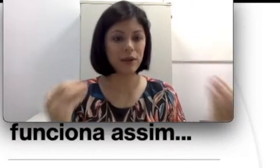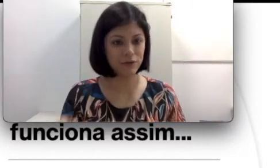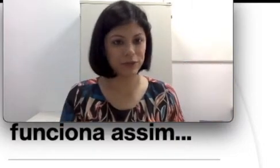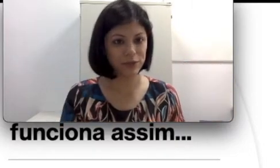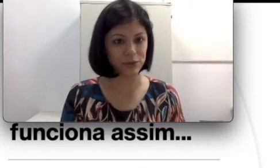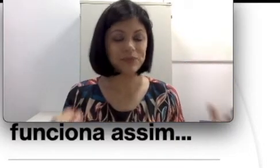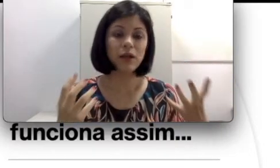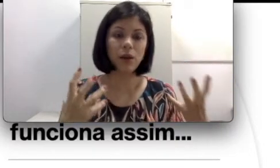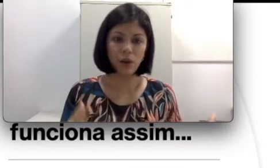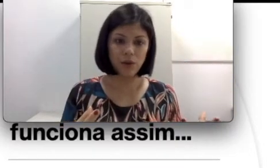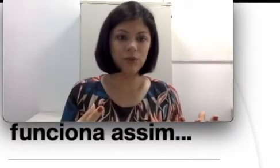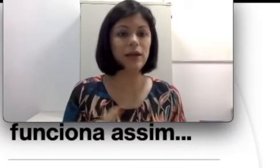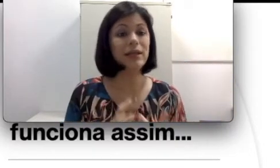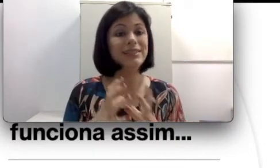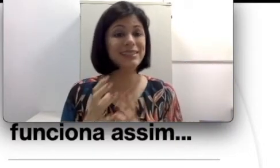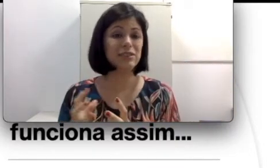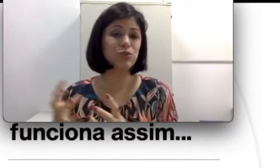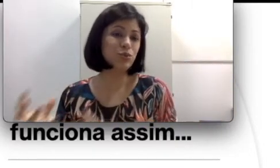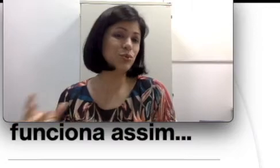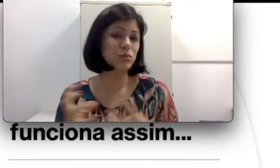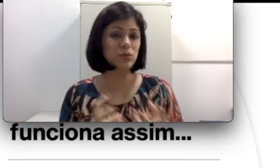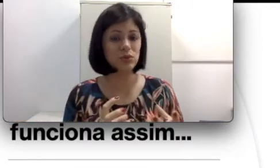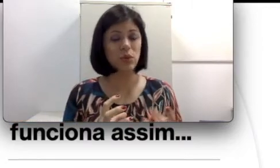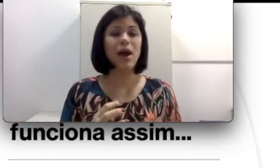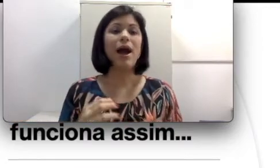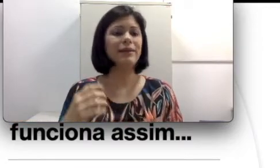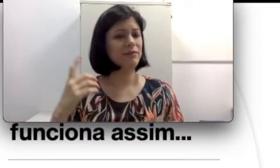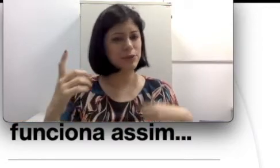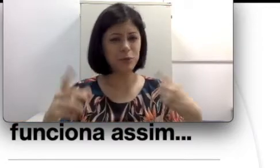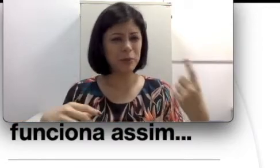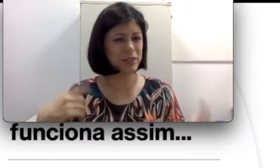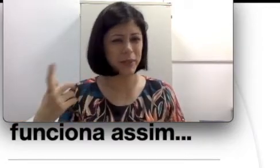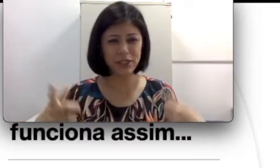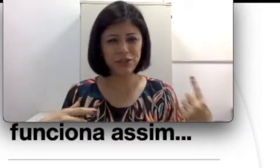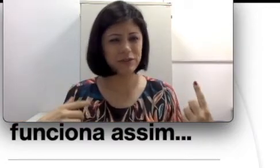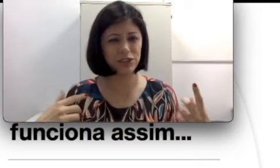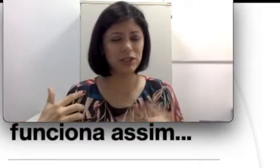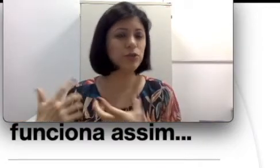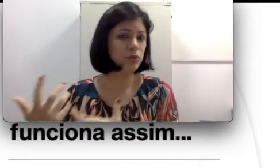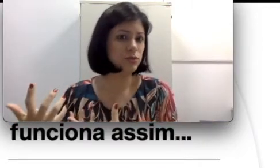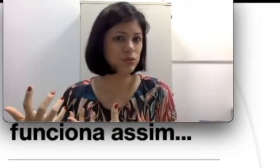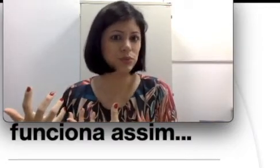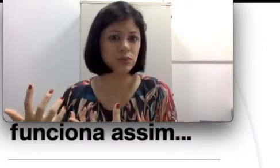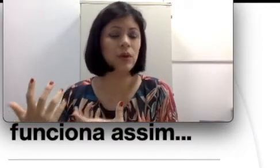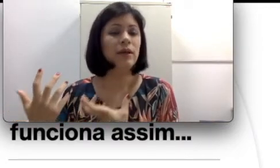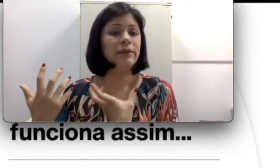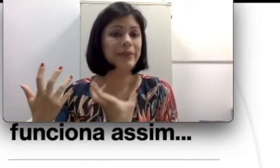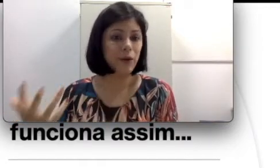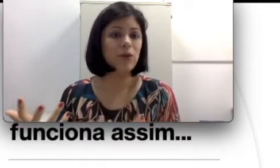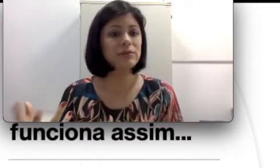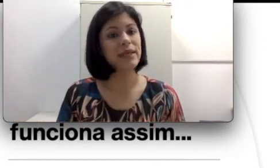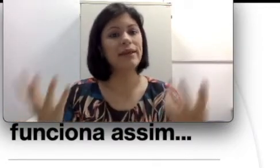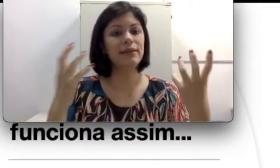fonador. Logo, dizer surdo-mudo através de uma perspectiva de que todo surdo não consegue